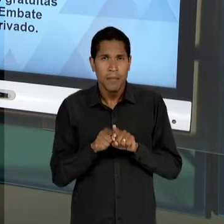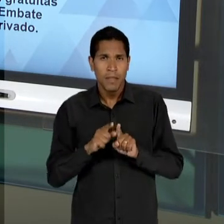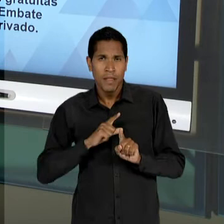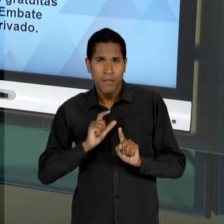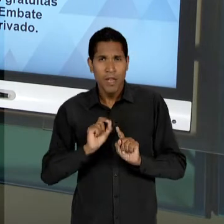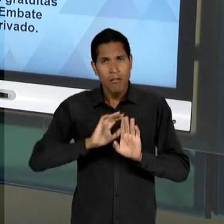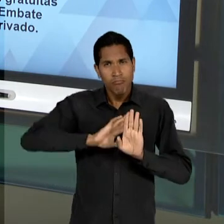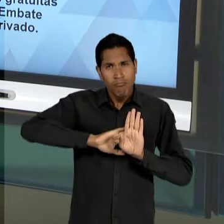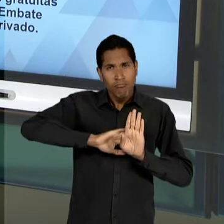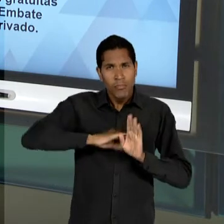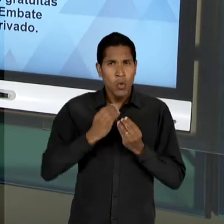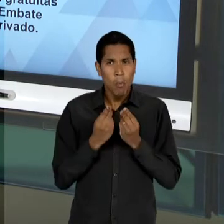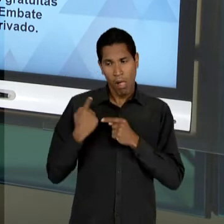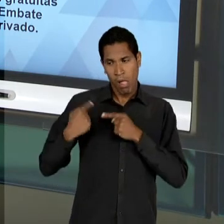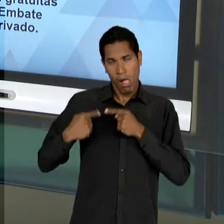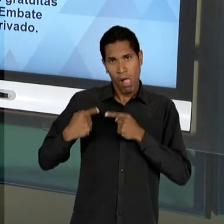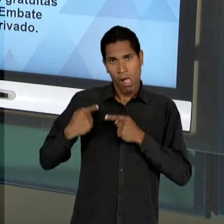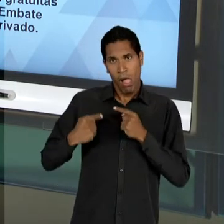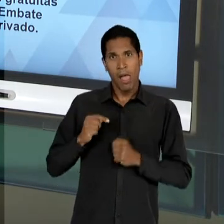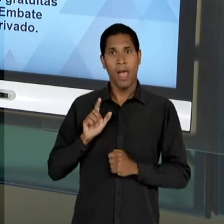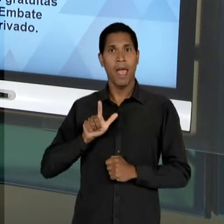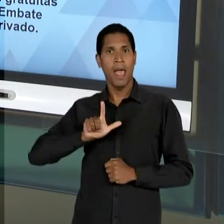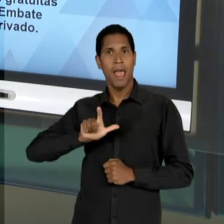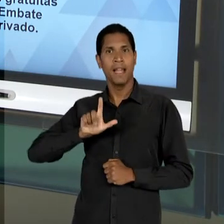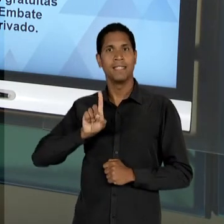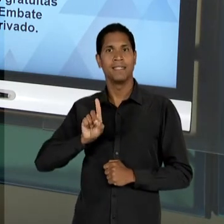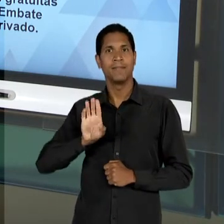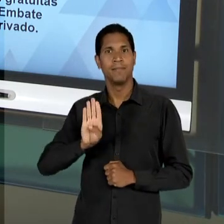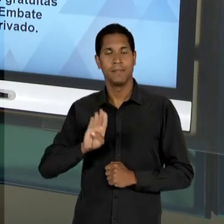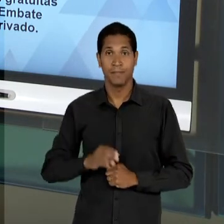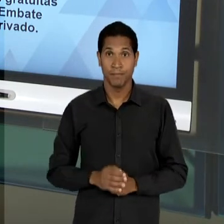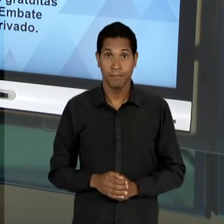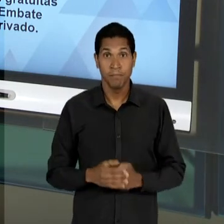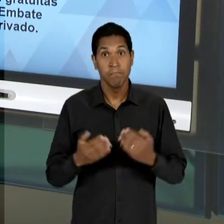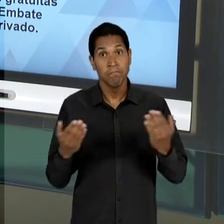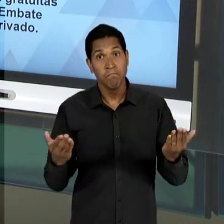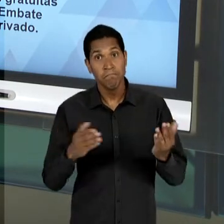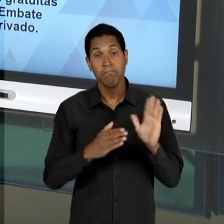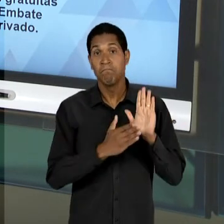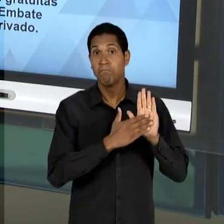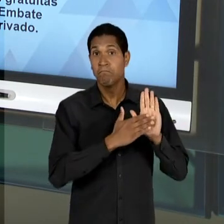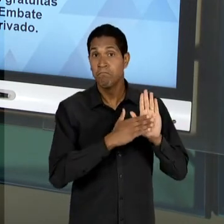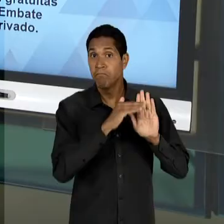O DEBATE A RESPEITO DA 'LDB'. E QUAIS SÃO AS PROPOSTAS, OU SEJA, QUAL A ORIENTAÇÃO DO